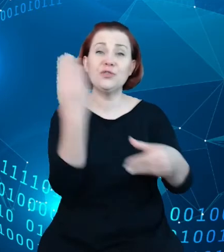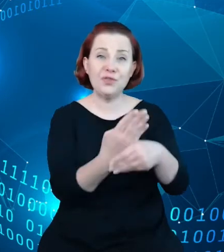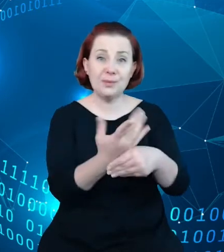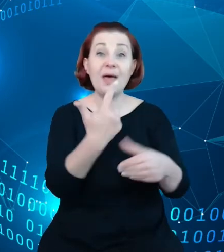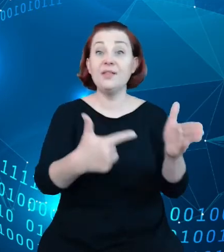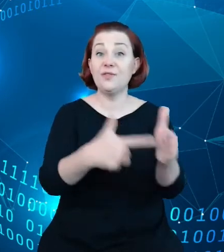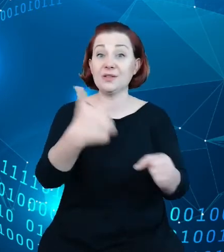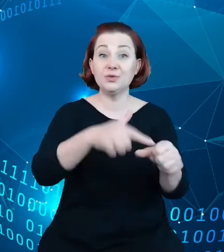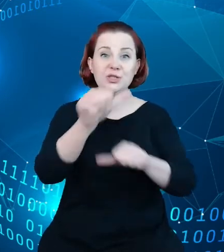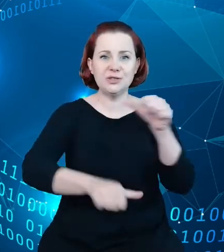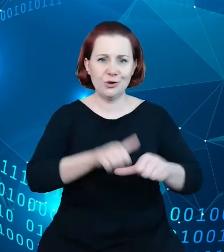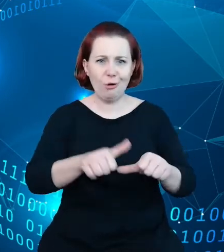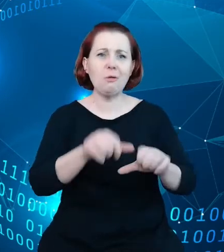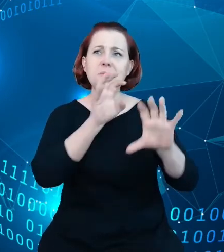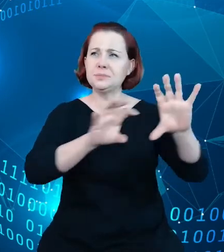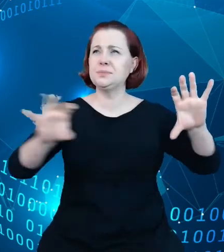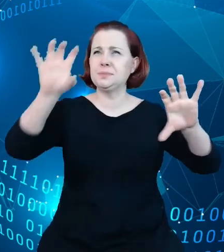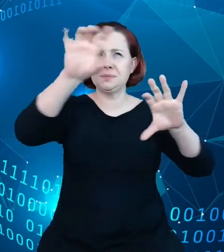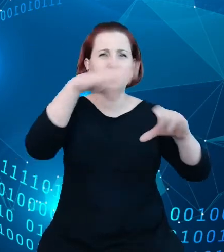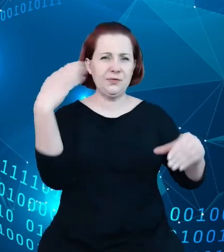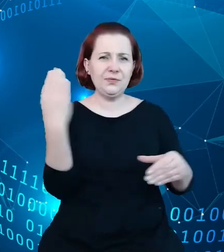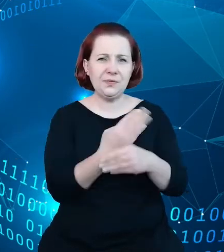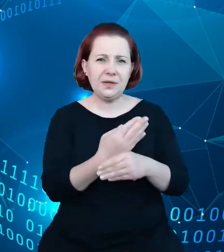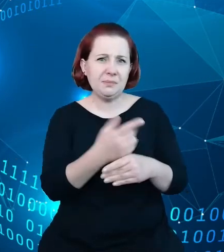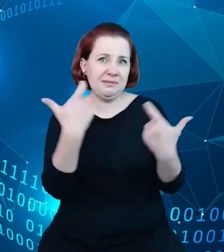część z tych firm to firmy, które tak naprawdę nic nie produkują. To firmy, które